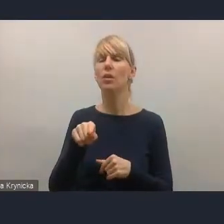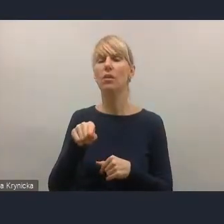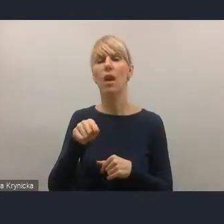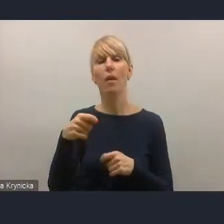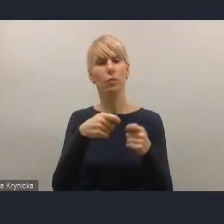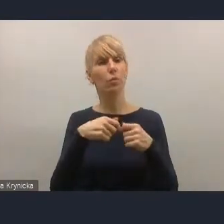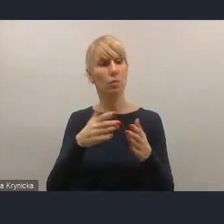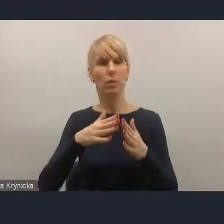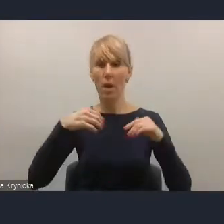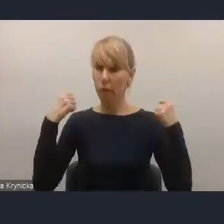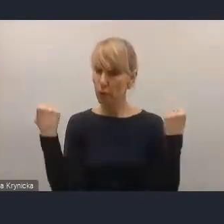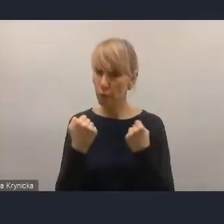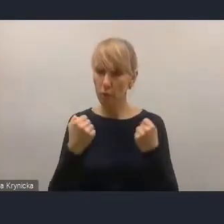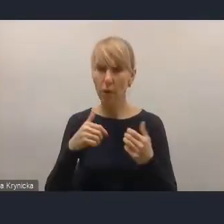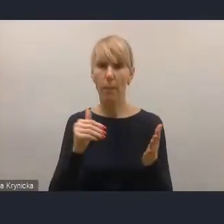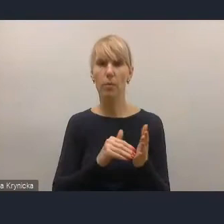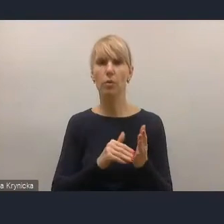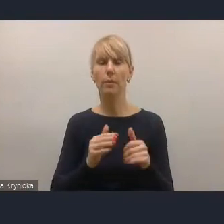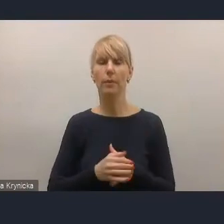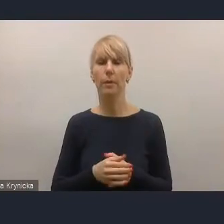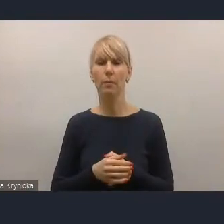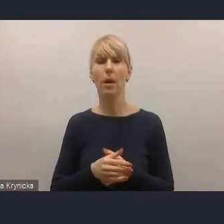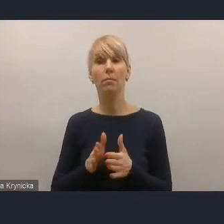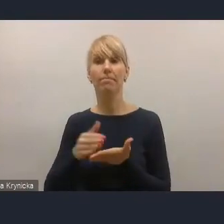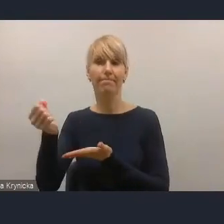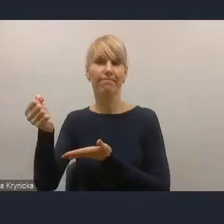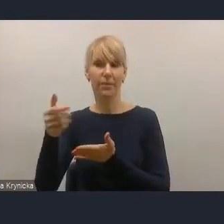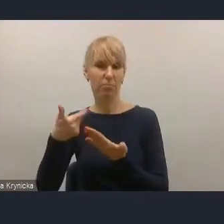Przydałyby się do tego także instrumenty finansowe bardzo silne.